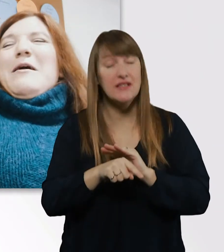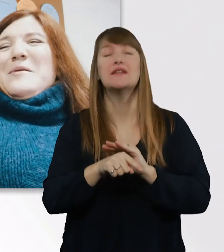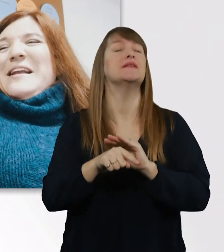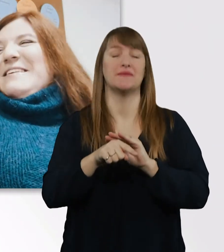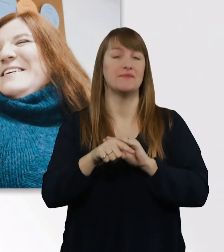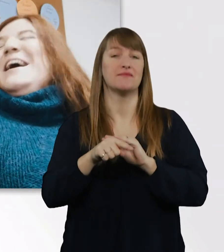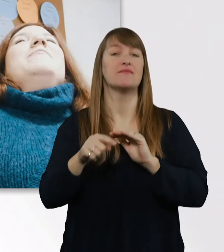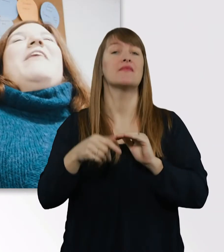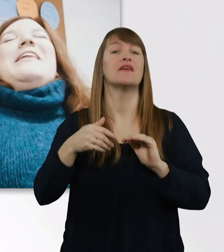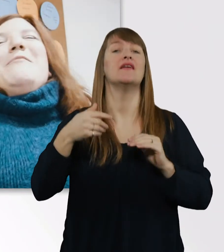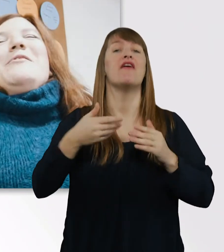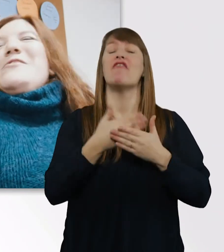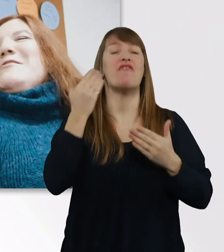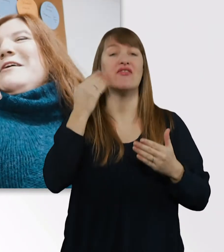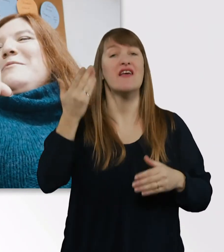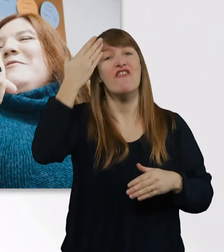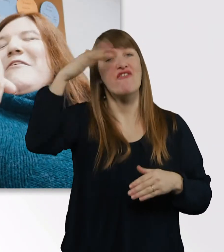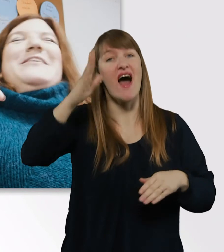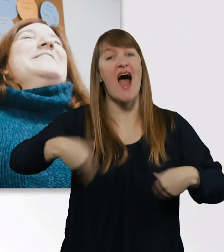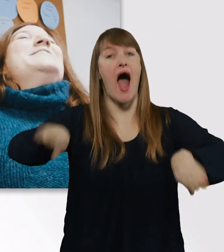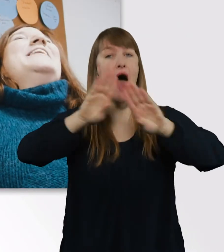waren da aber noch nicht so ganz befreundet.